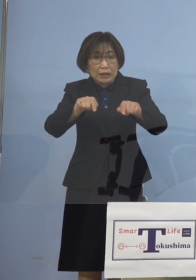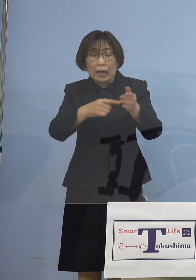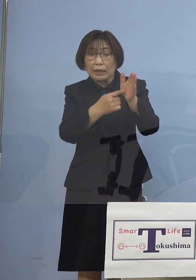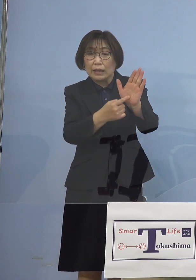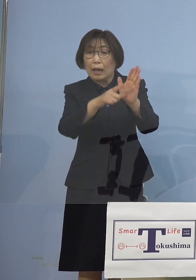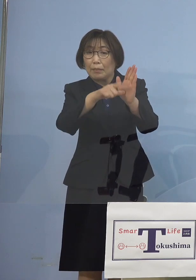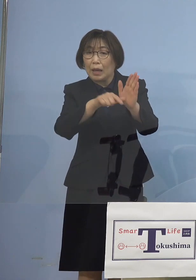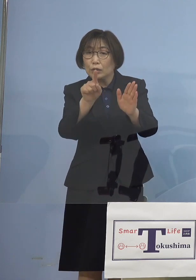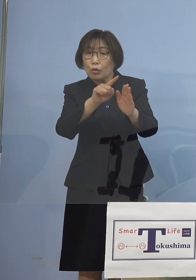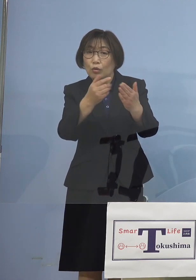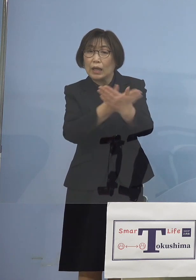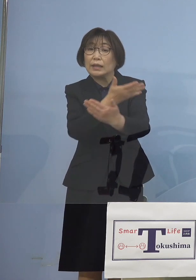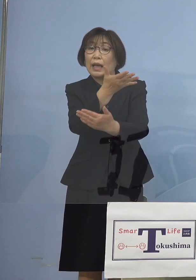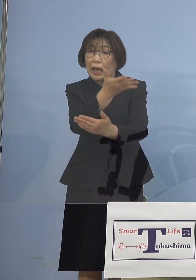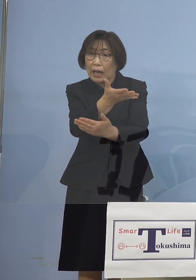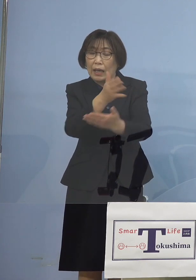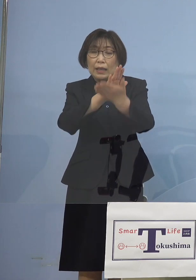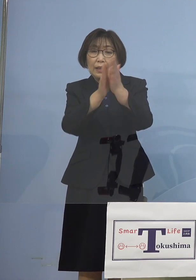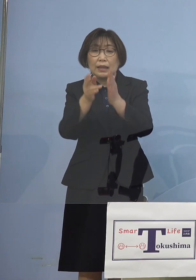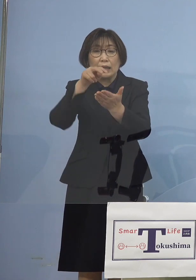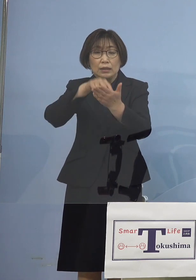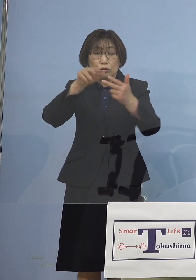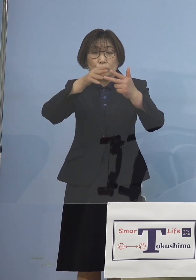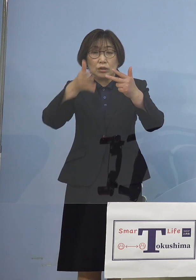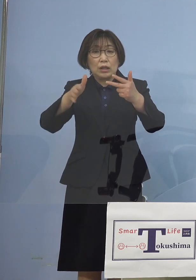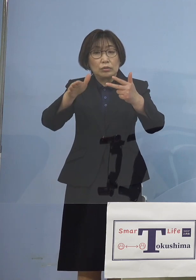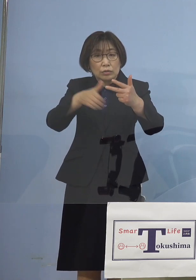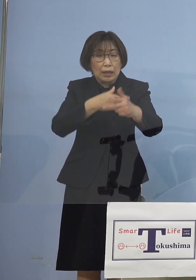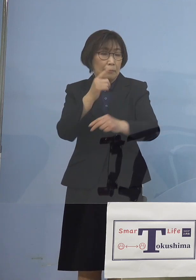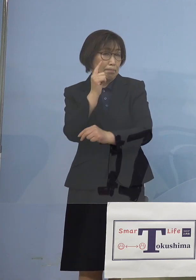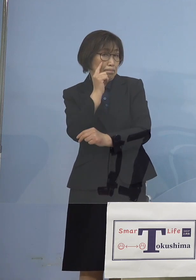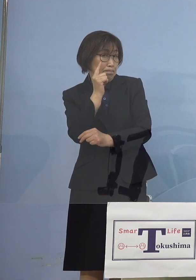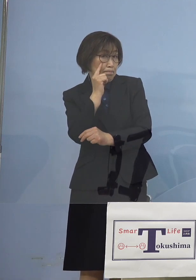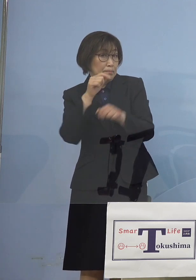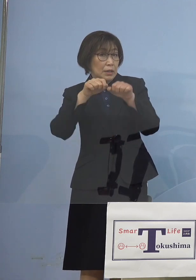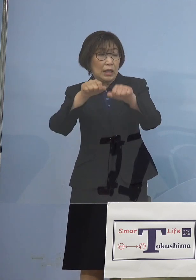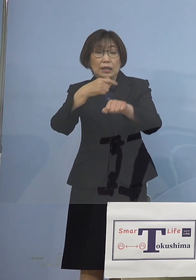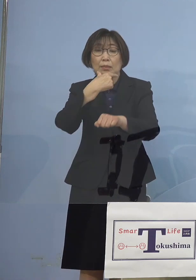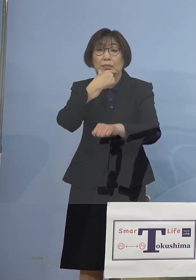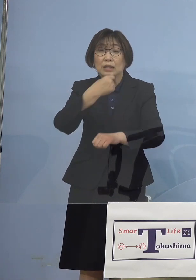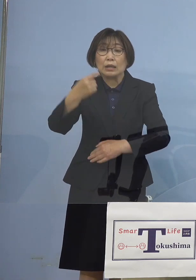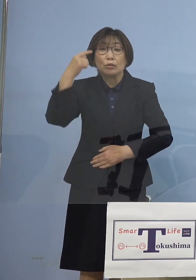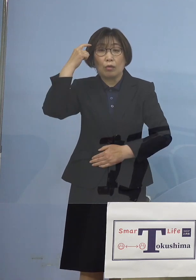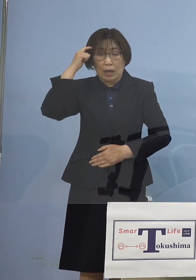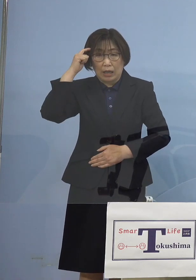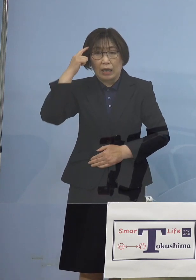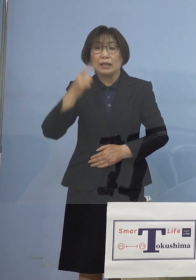県立の施設からまず行っていこうと このように考えてるところであります